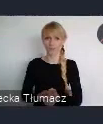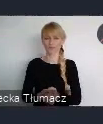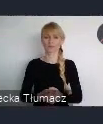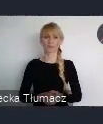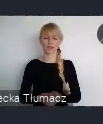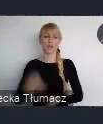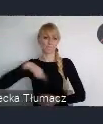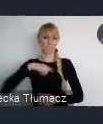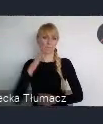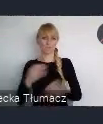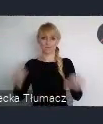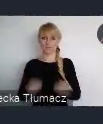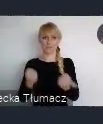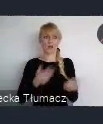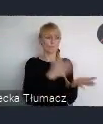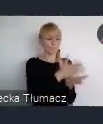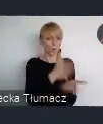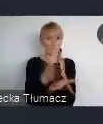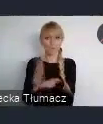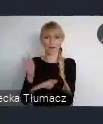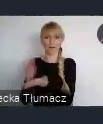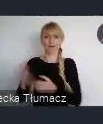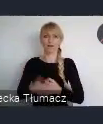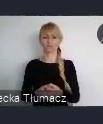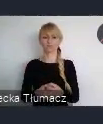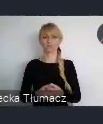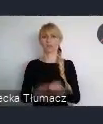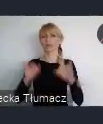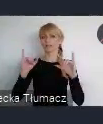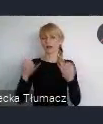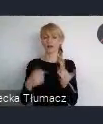doradzać jak, jak tego transferu właśnie wiedzy, doświadczeń tutaj dokonać.